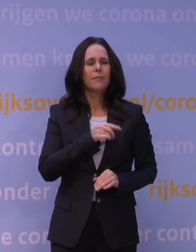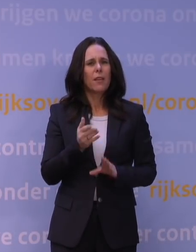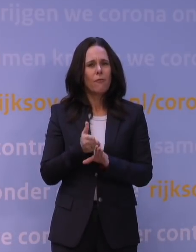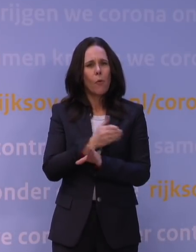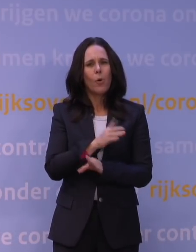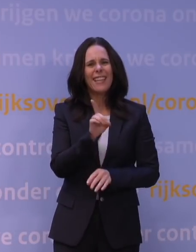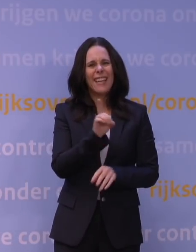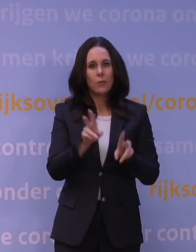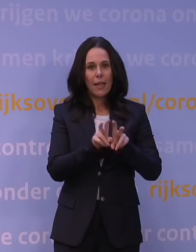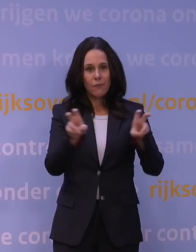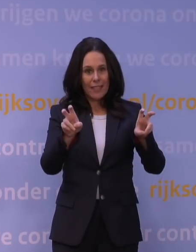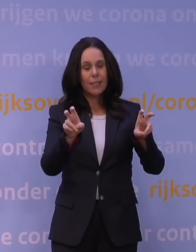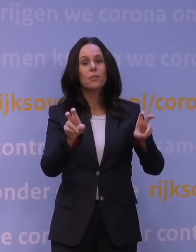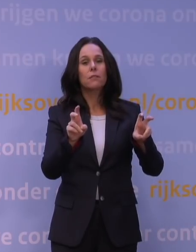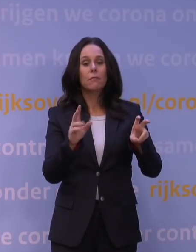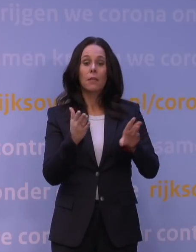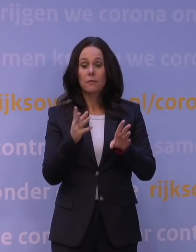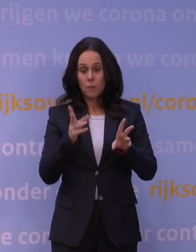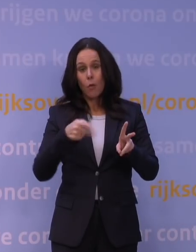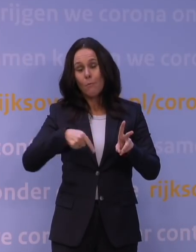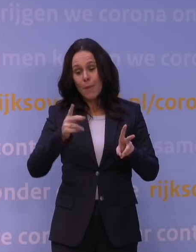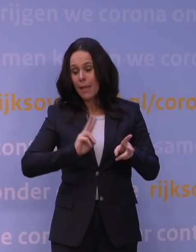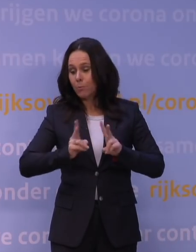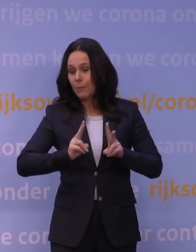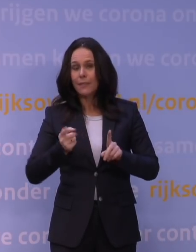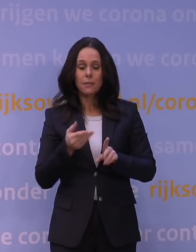wat natuurlijk alweer besmettelijker was dan het zogenaamde alfavirus.